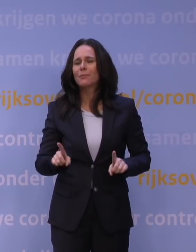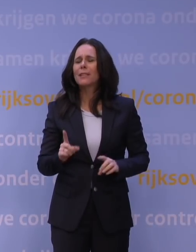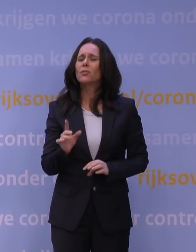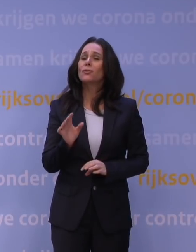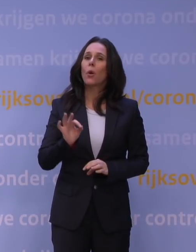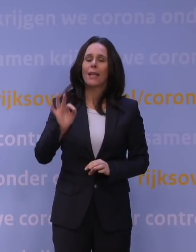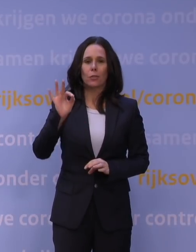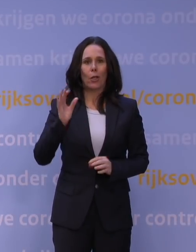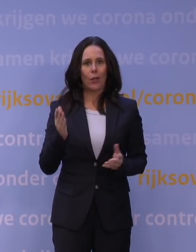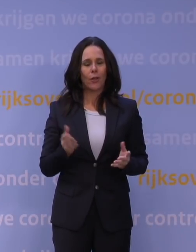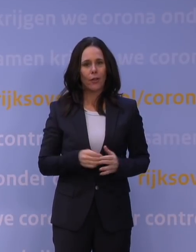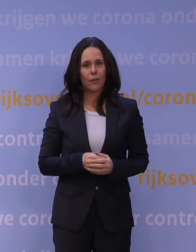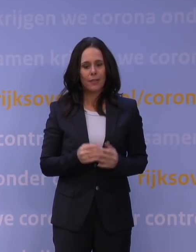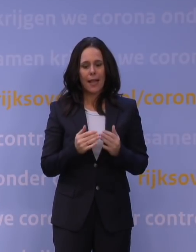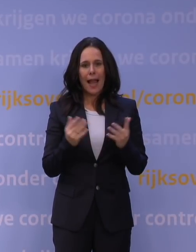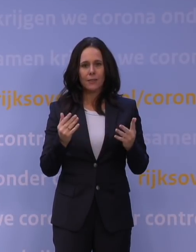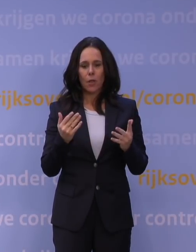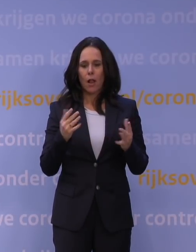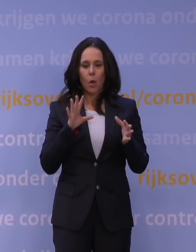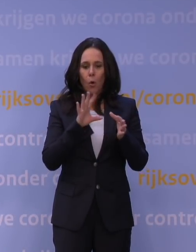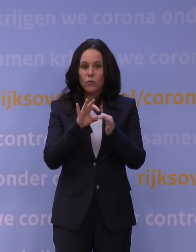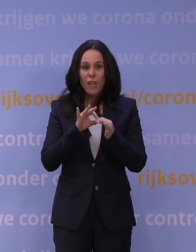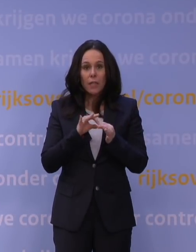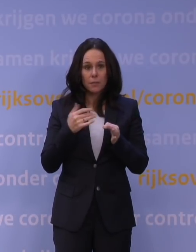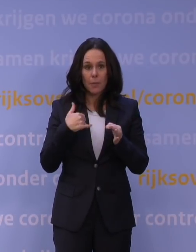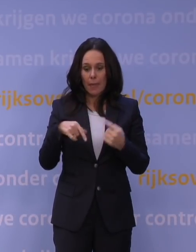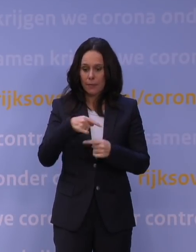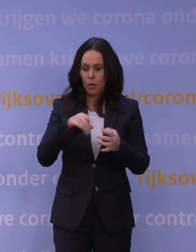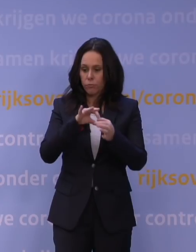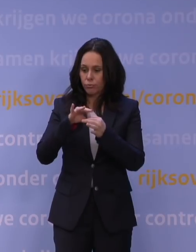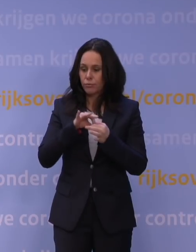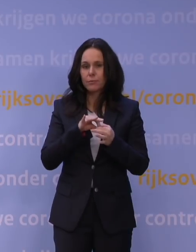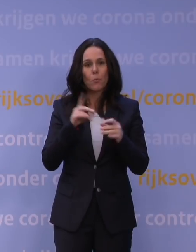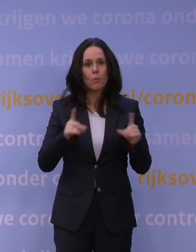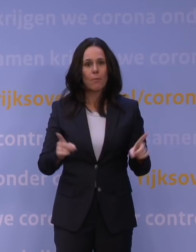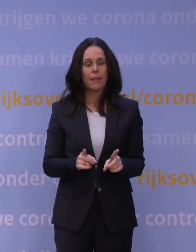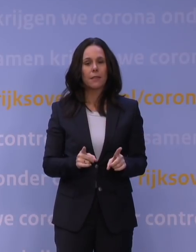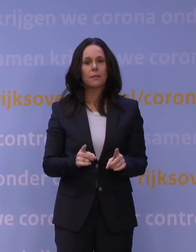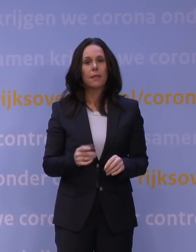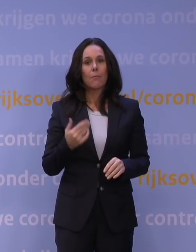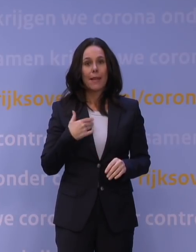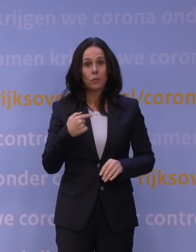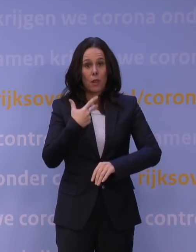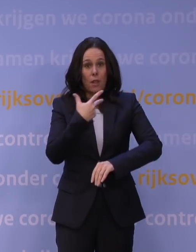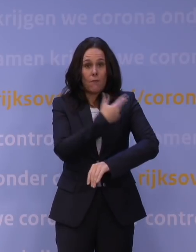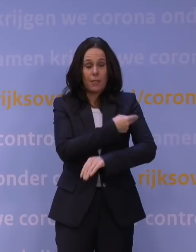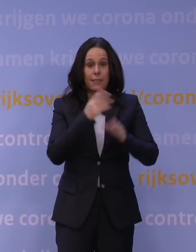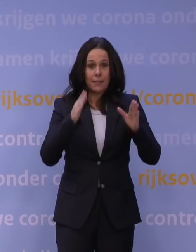dat je het aantal contacten tussen mensen wil beperken. Dat we zien dat ook mensen die gevaccineerd zijn hiervoor kwetsbaar zijn,